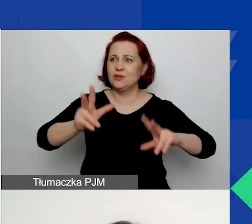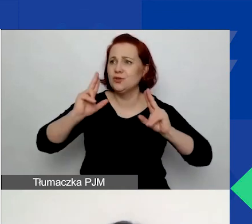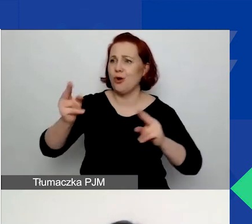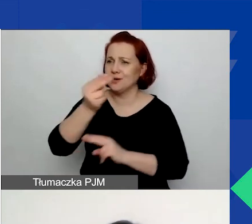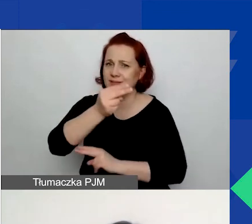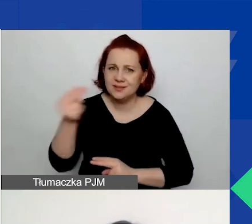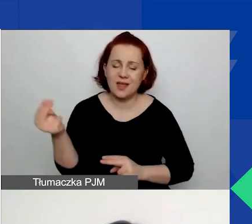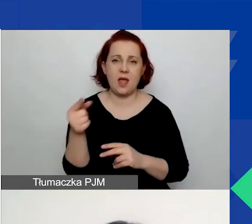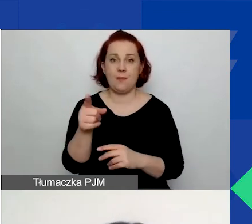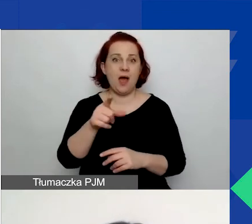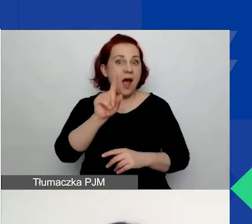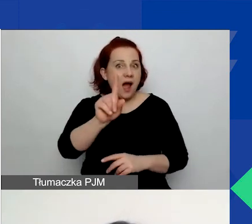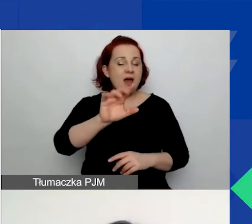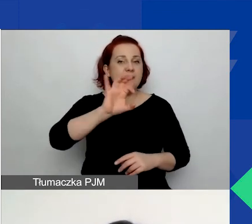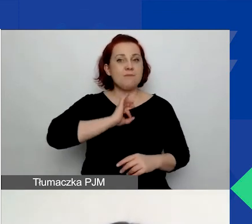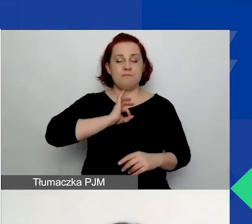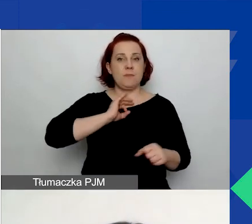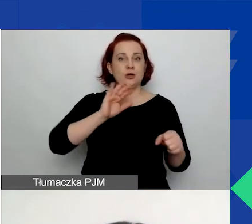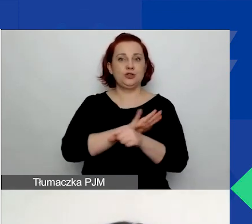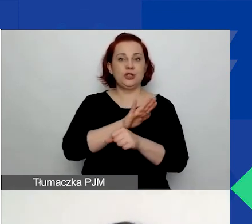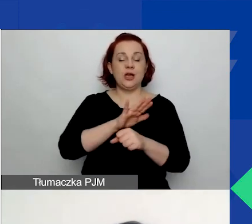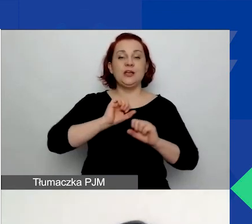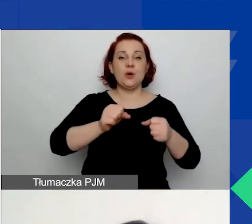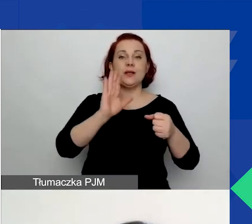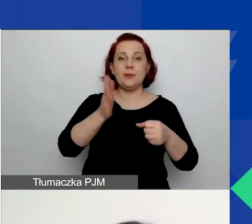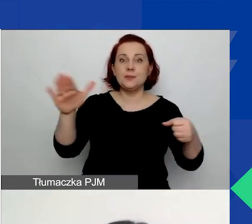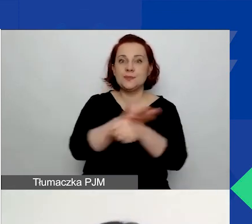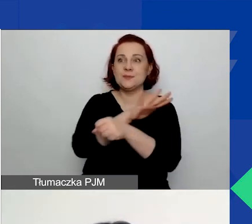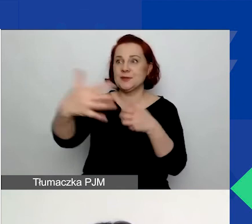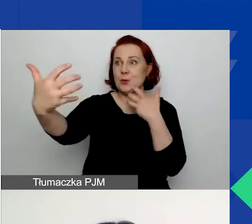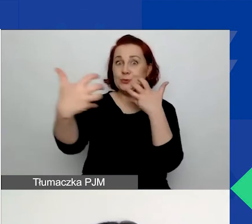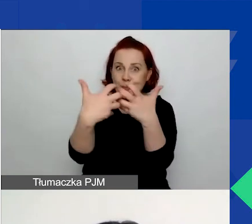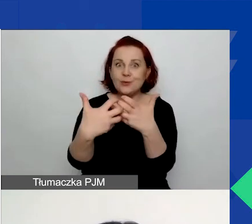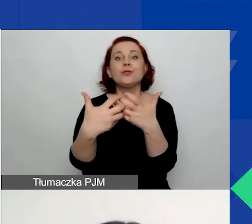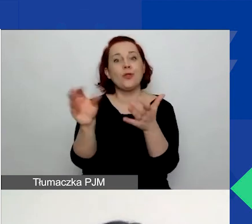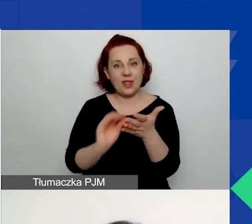ale wasze działania będą się uzupełniać, napiszcie o tym. Kolejne pole dotyczy odbiorcy działań.